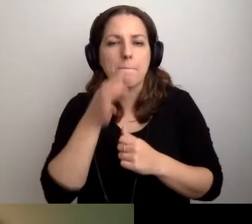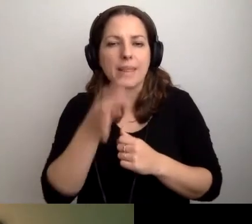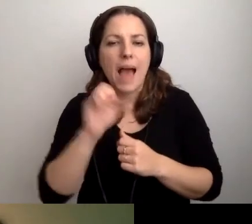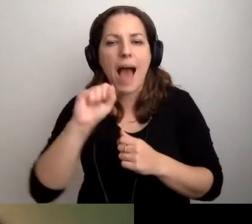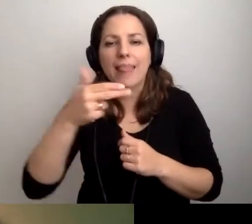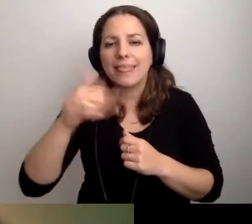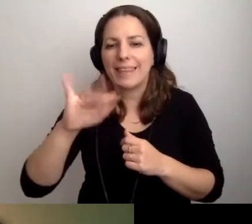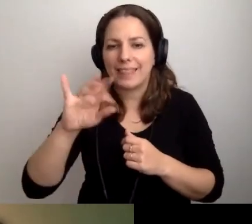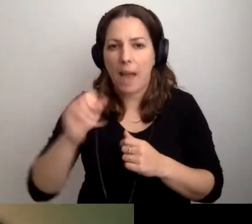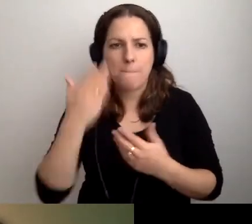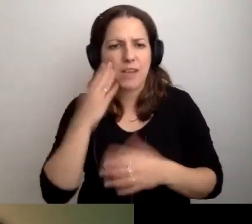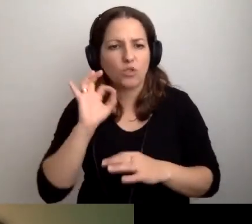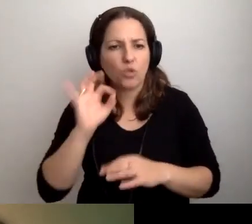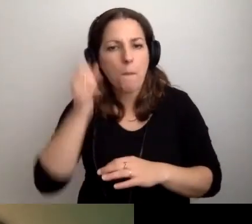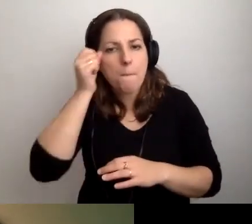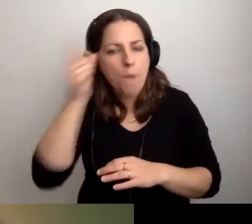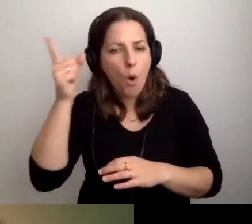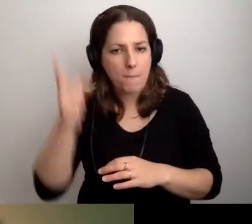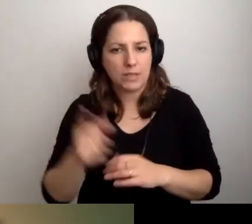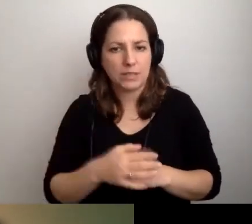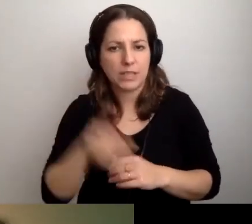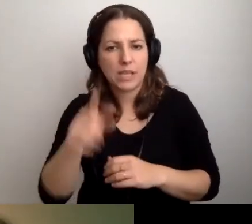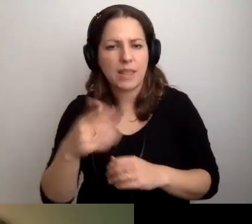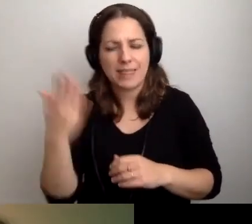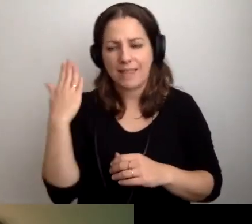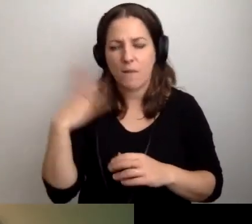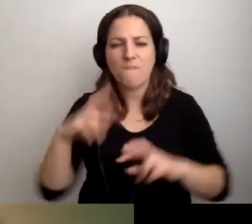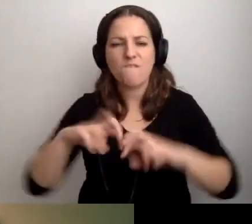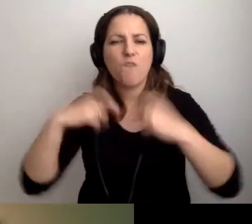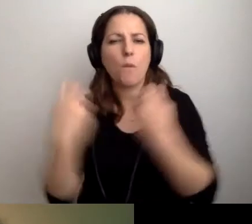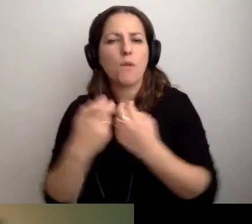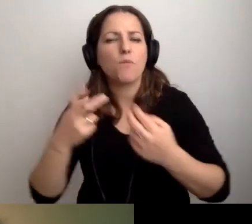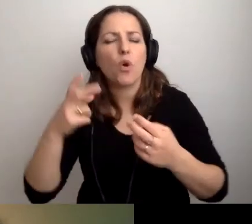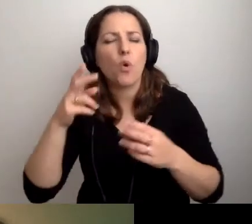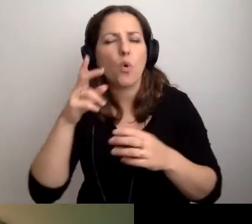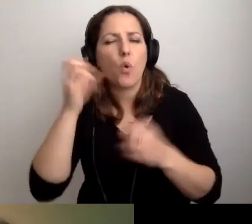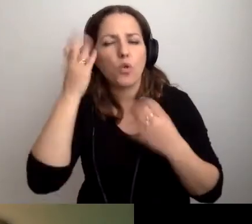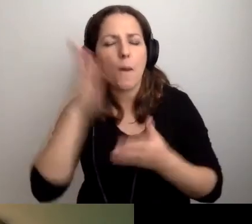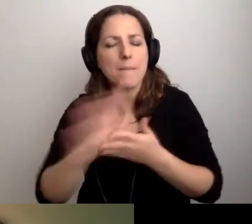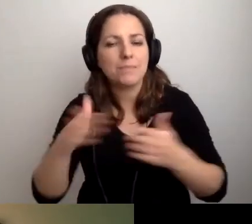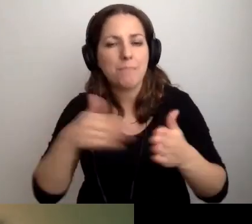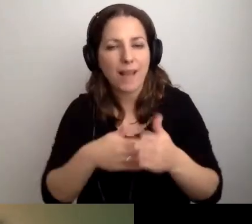To bardzo dobry pomysł. Niedawno mieliśmy Forum Kultury bez Barier poświęcone bibliotekom.